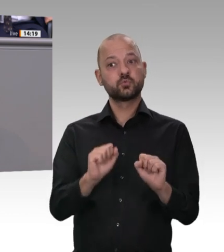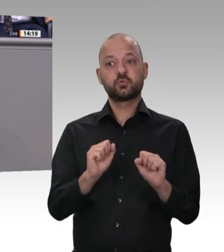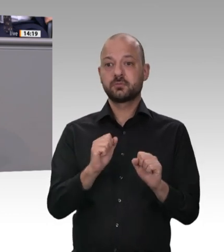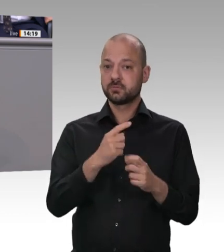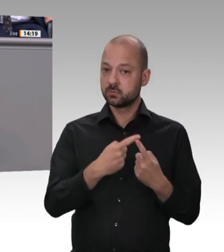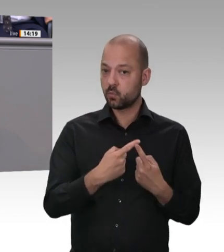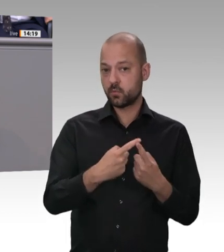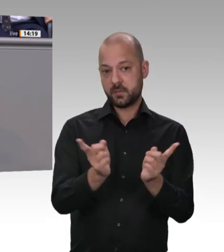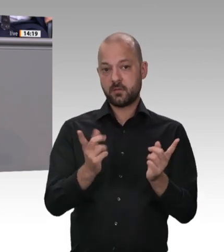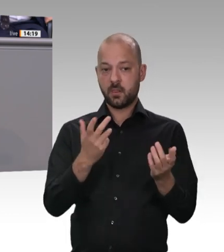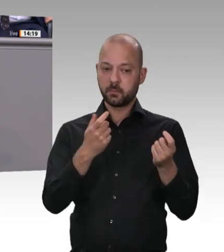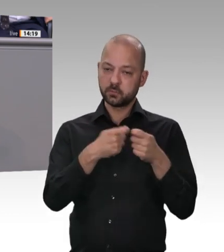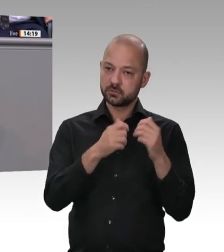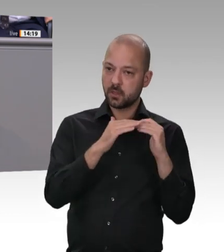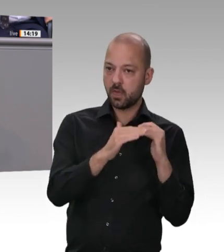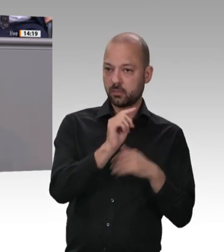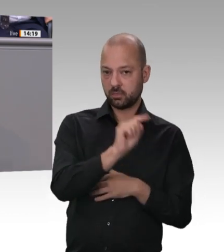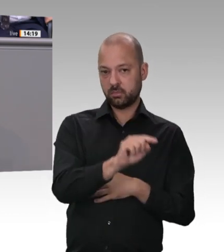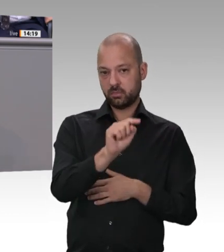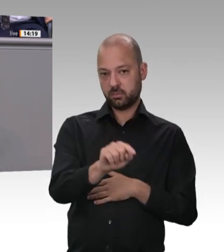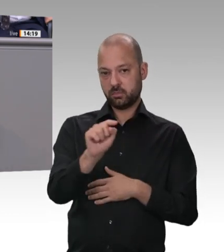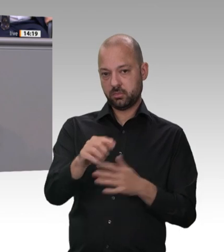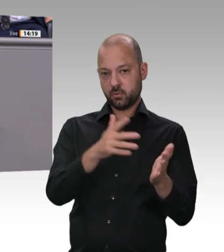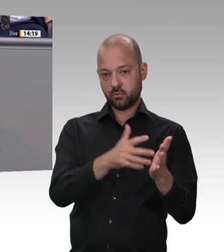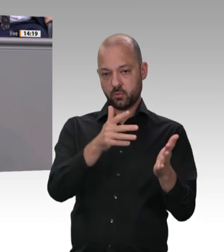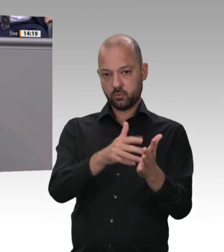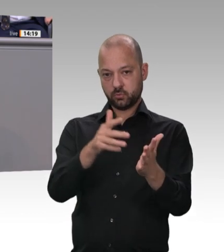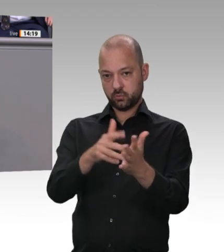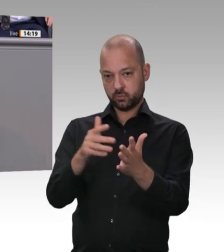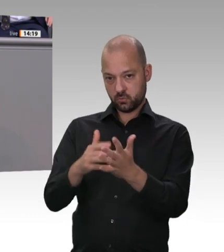Schlachtens und Zerlegens in der Fleischindustrie die Werkverträge und die Zeitarbeit, die